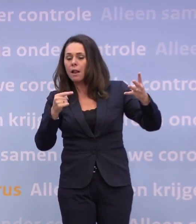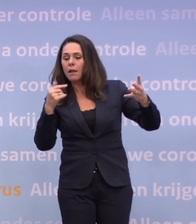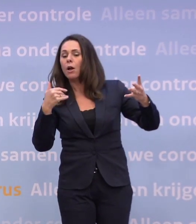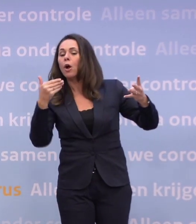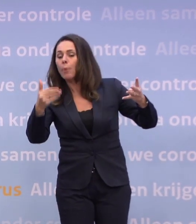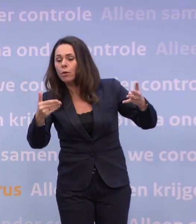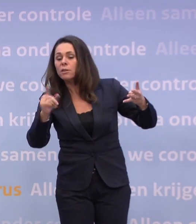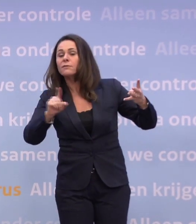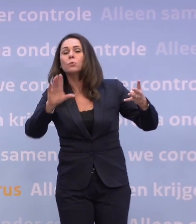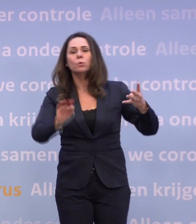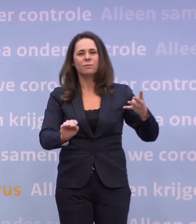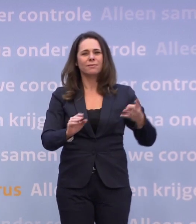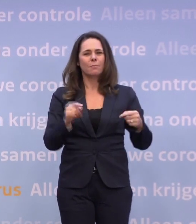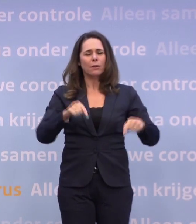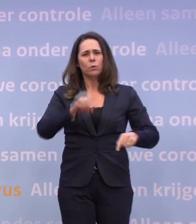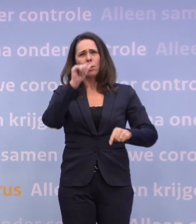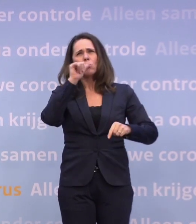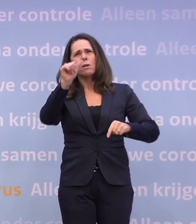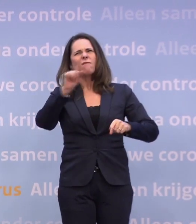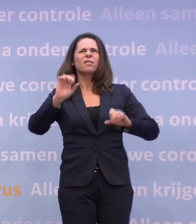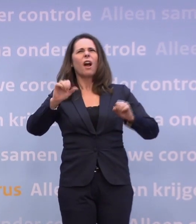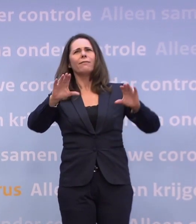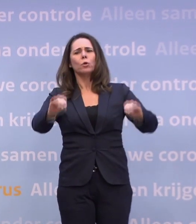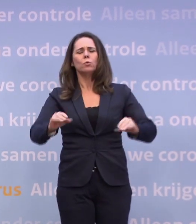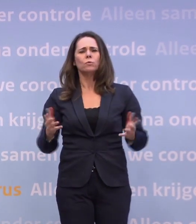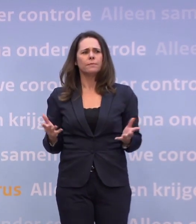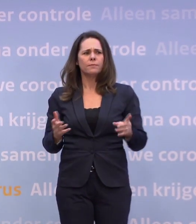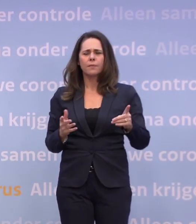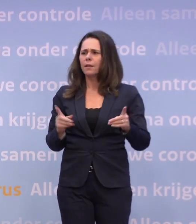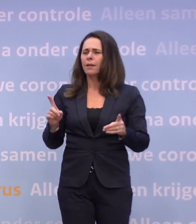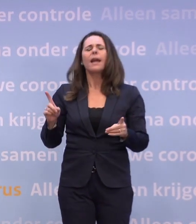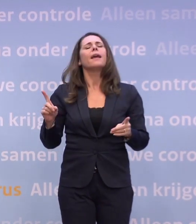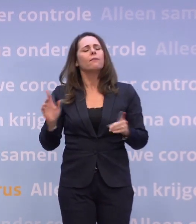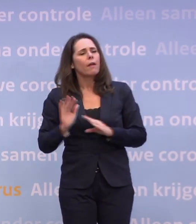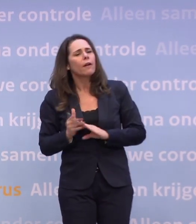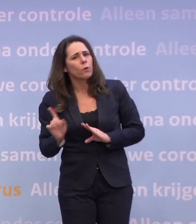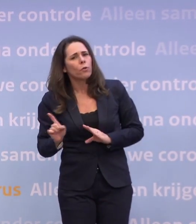Alleen het nadeel van nu speculeren over wat zou je dan kunnen? Nee, wacht, ik maak hem even af. Het nadeel van dat speculeren...